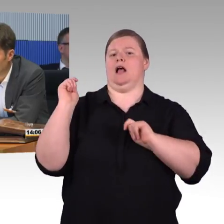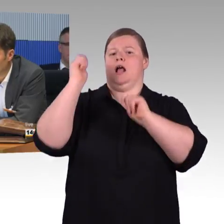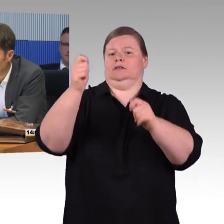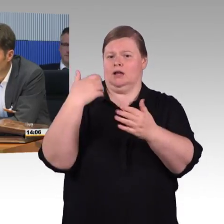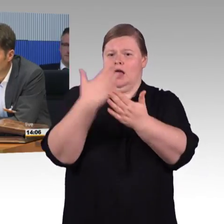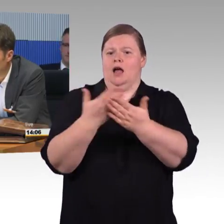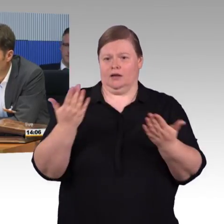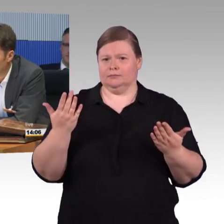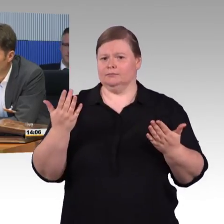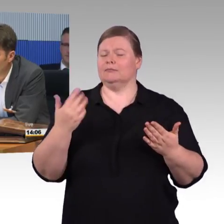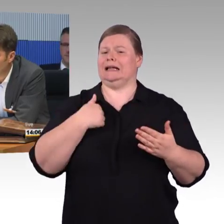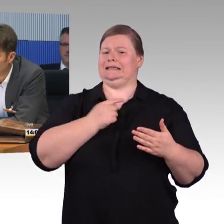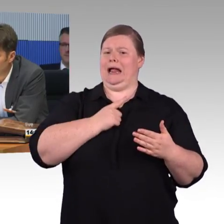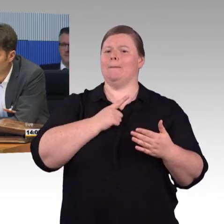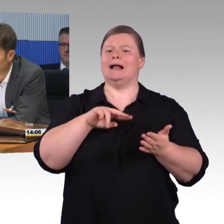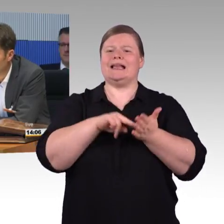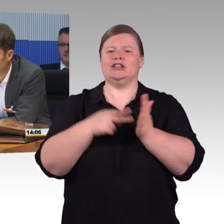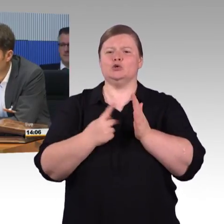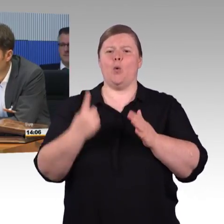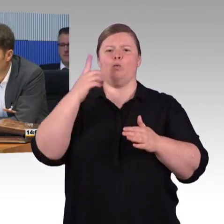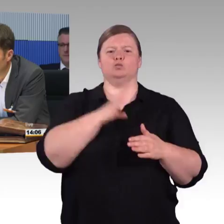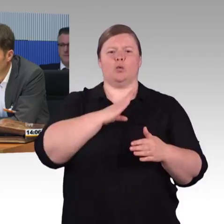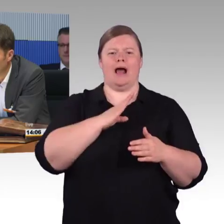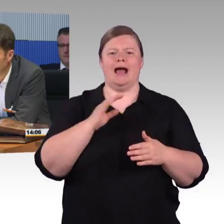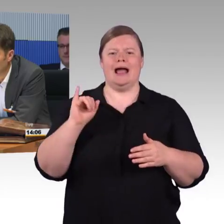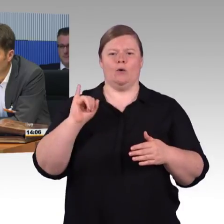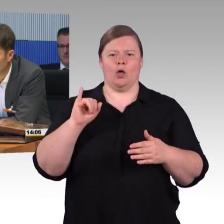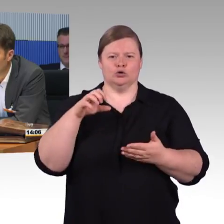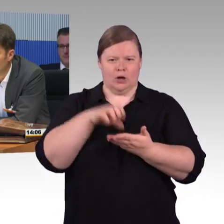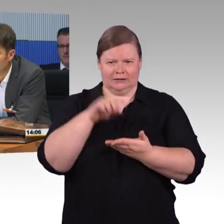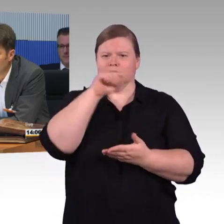würde ich 2,5 Minuten meiner Redezeit an die anderen Kollegen weitergeben wollen.